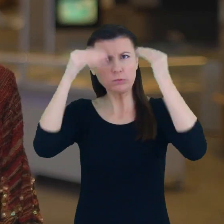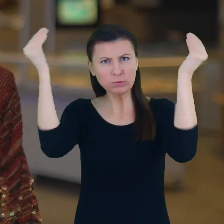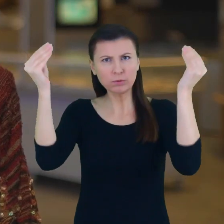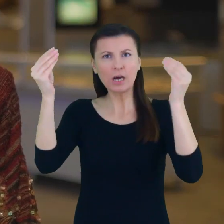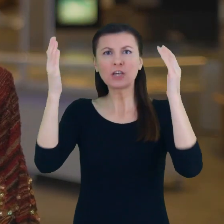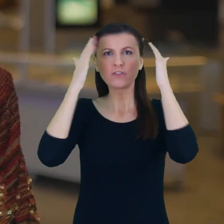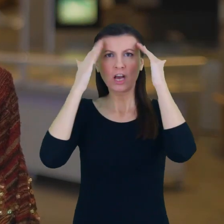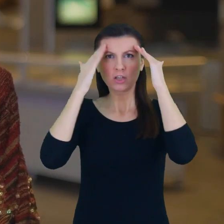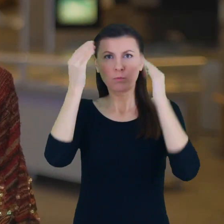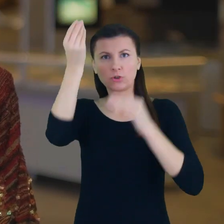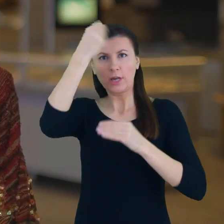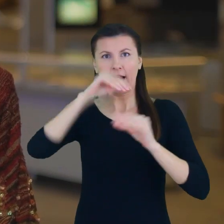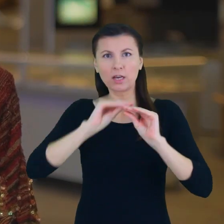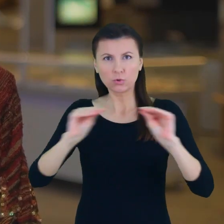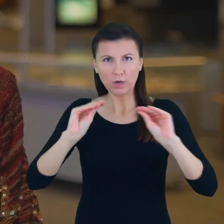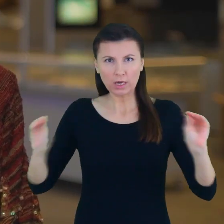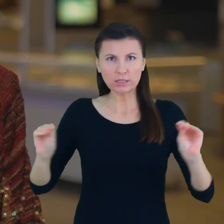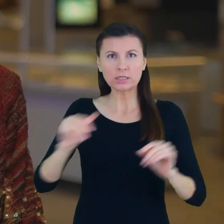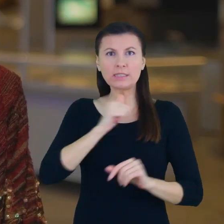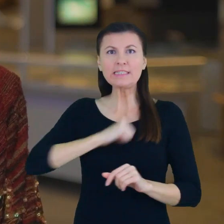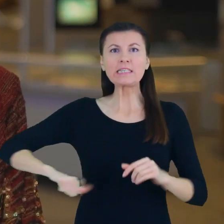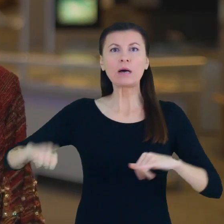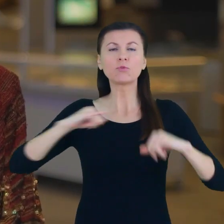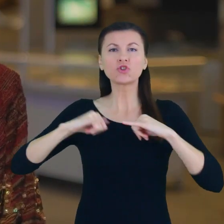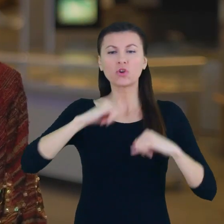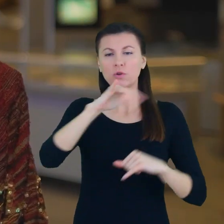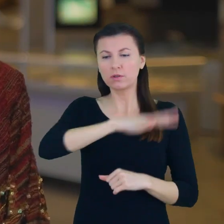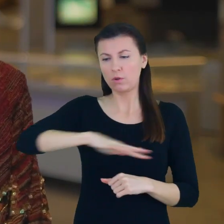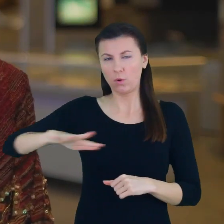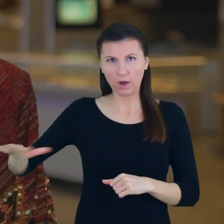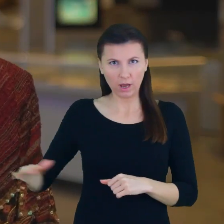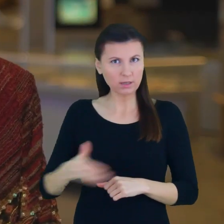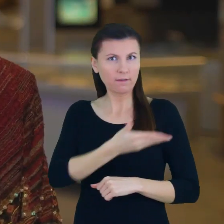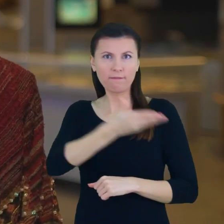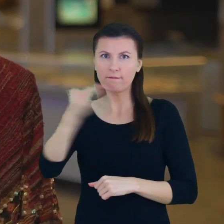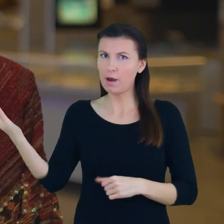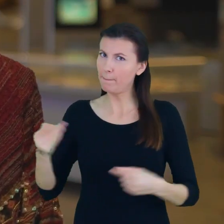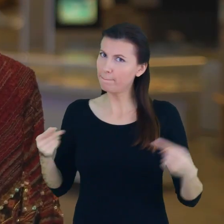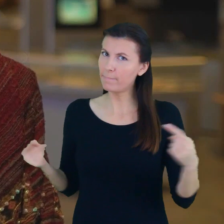w poszczególnych samorządach lokalnych Państwu należą się wielkie gratulacje, wielkie podziękowania